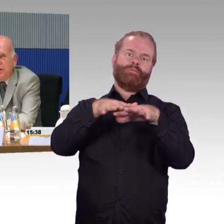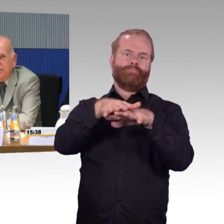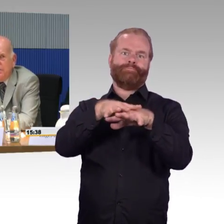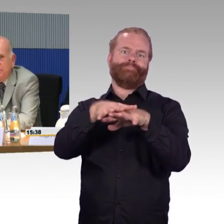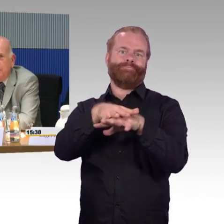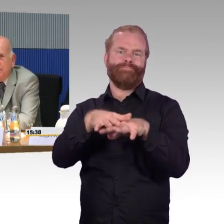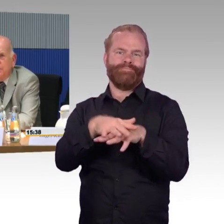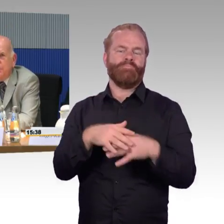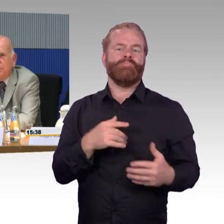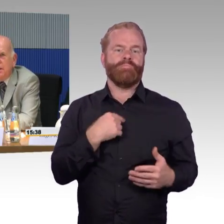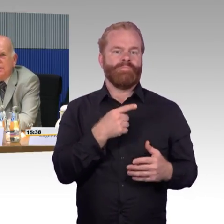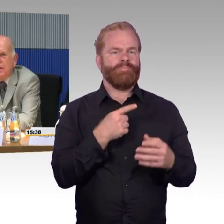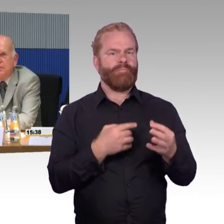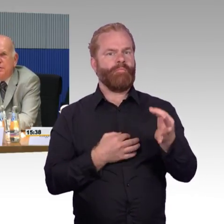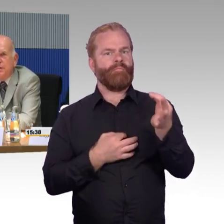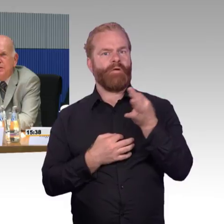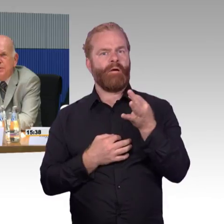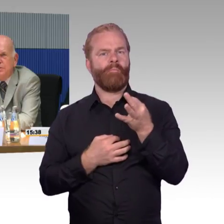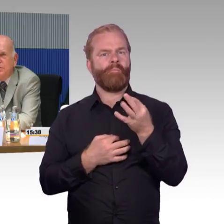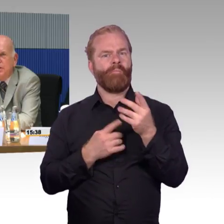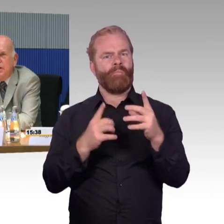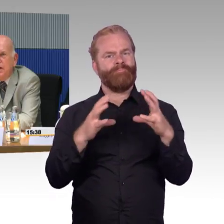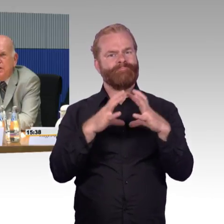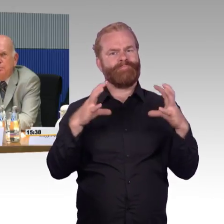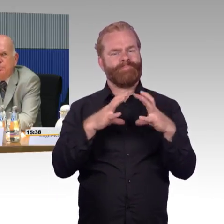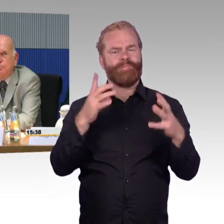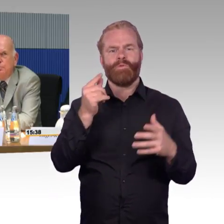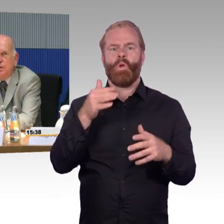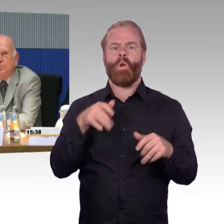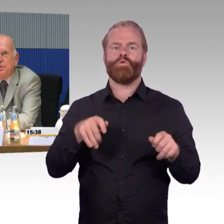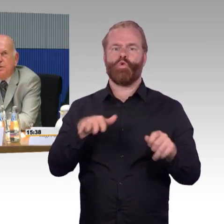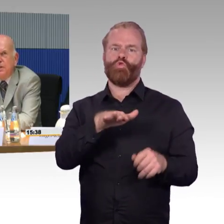Die Frage, die Sie angesprochen hatten, eine Familie mit einem, als Beispiel,